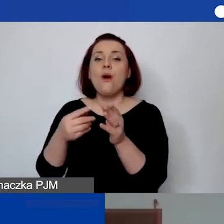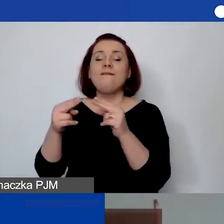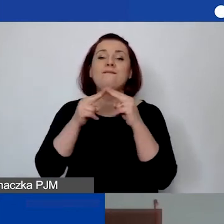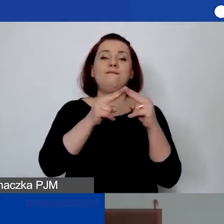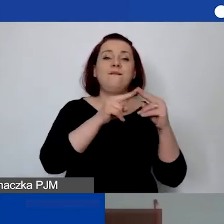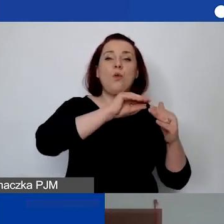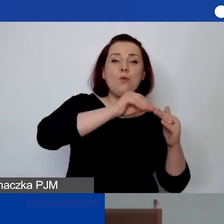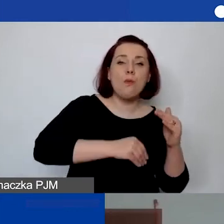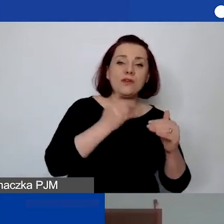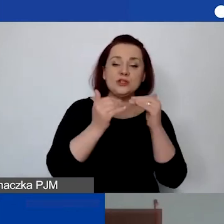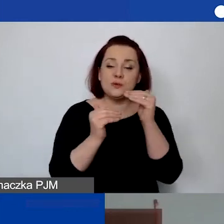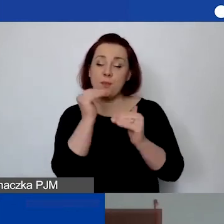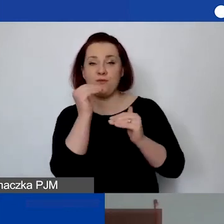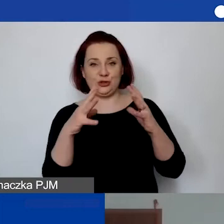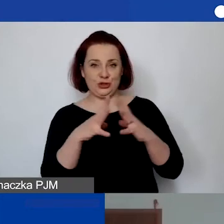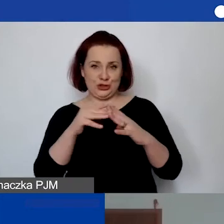których wartość przewyższa 10 000 zł.